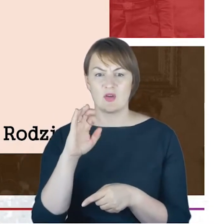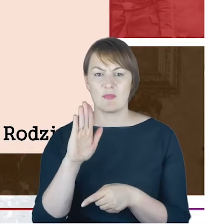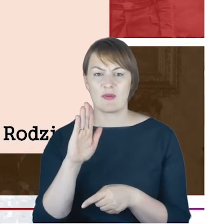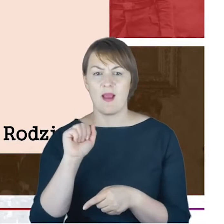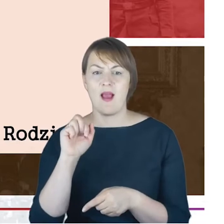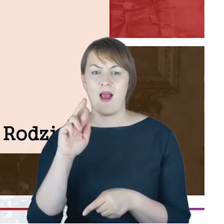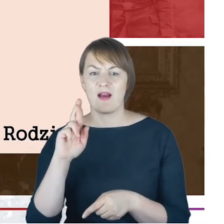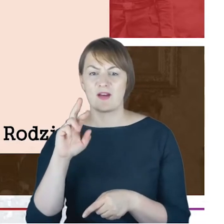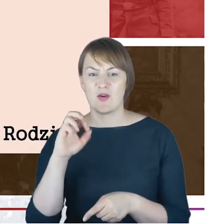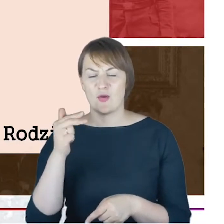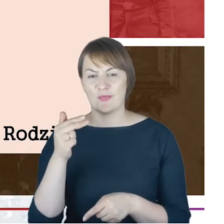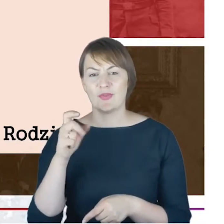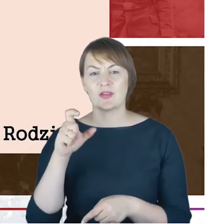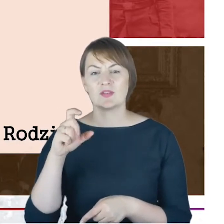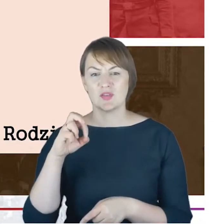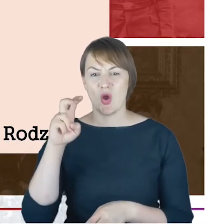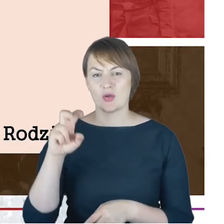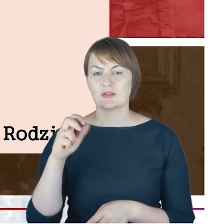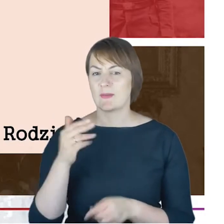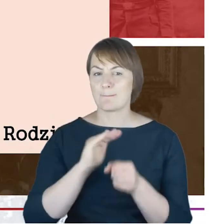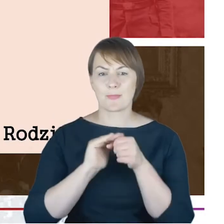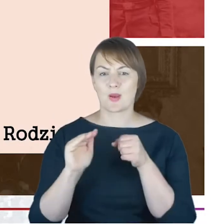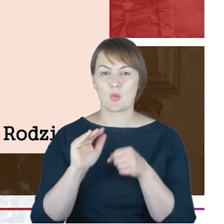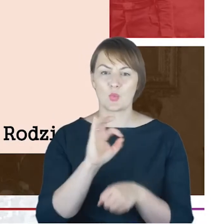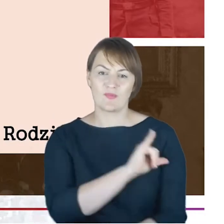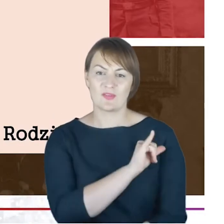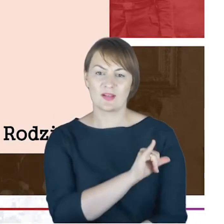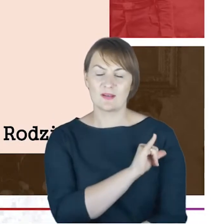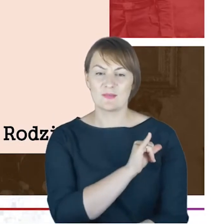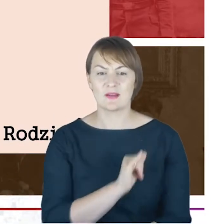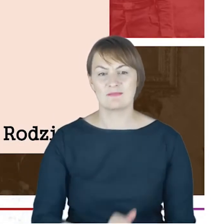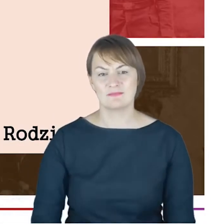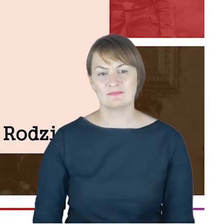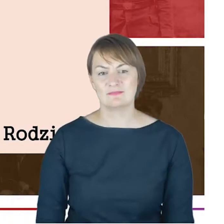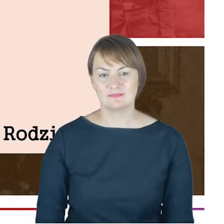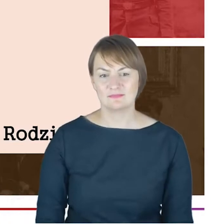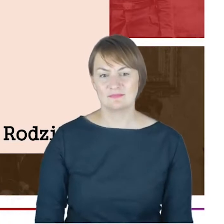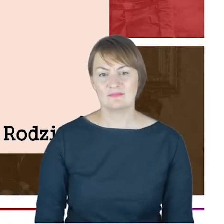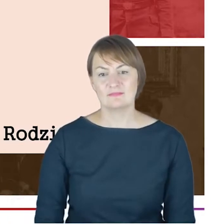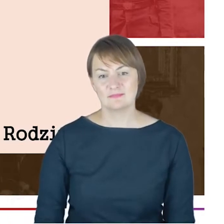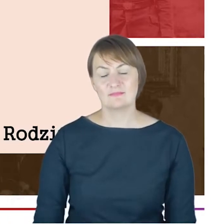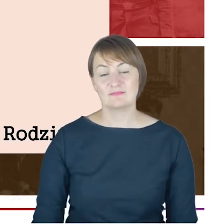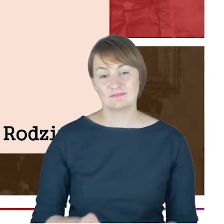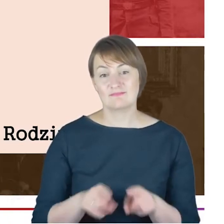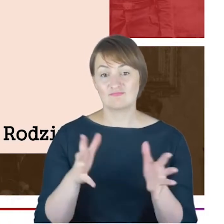dlatego, że to jest właściwie informacja, którą udało mi się pozyskać właśnie dzięki hamburskiemu